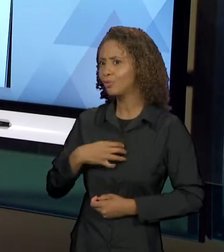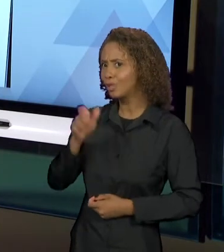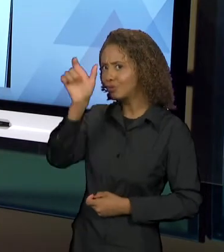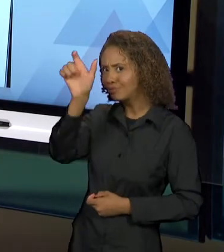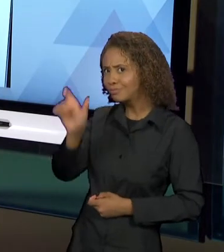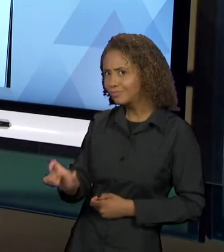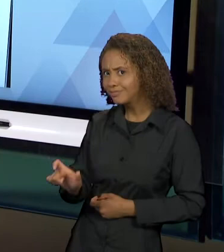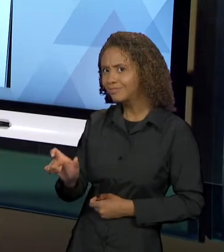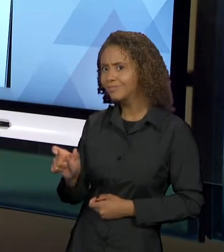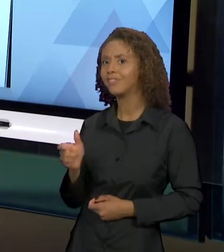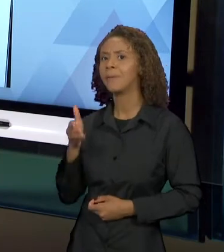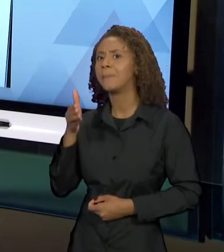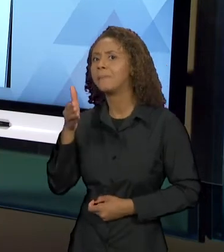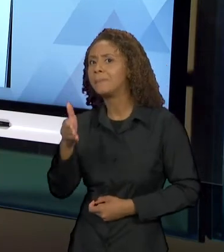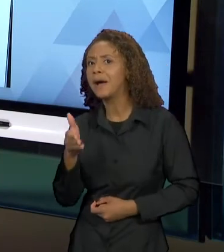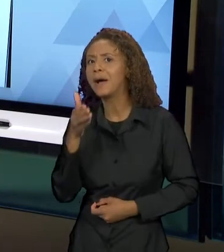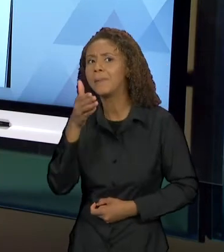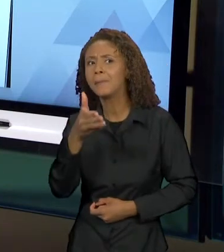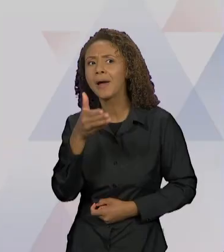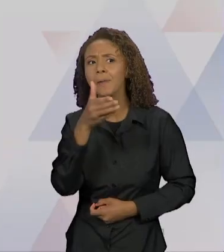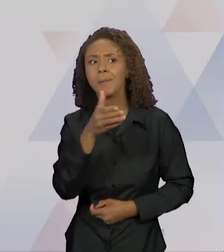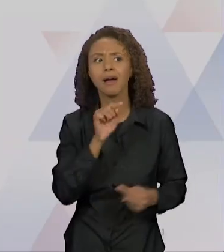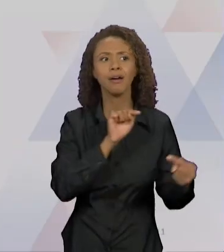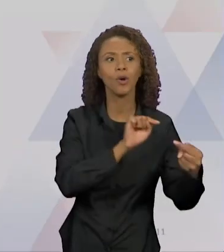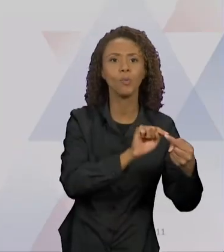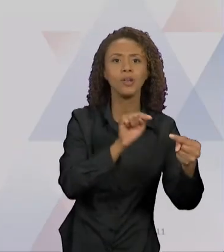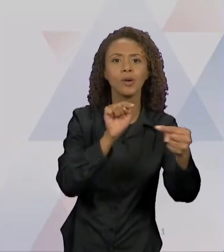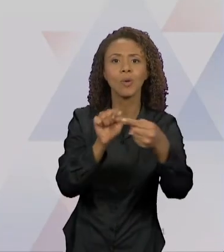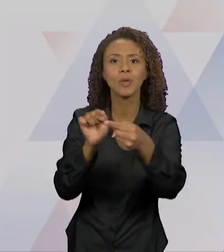DIÁLOGO INTERTEXTUAL. ENTÃO EU TROUXE ESSE